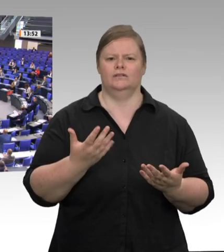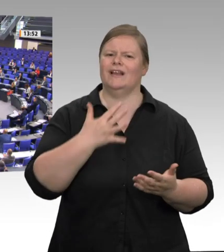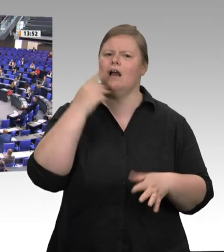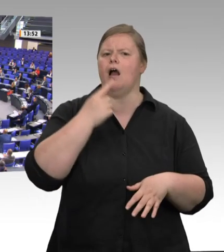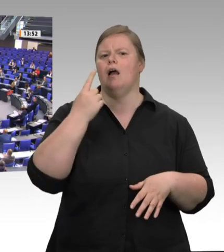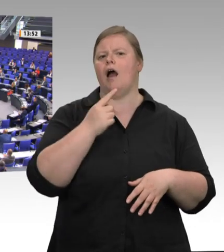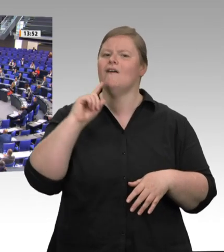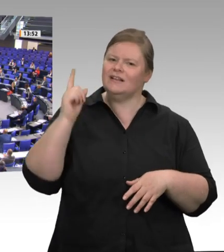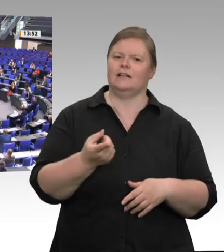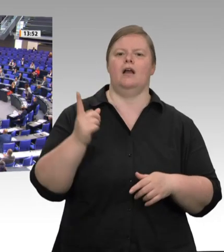zugleich sehr ernst. 8